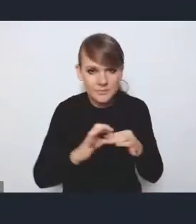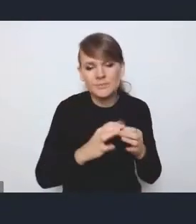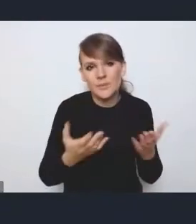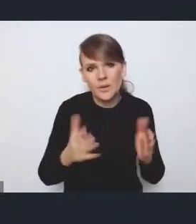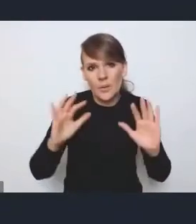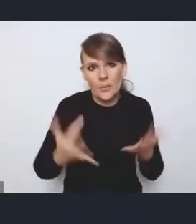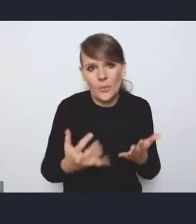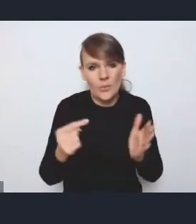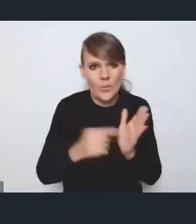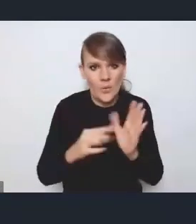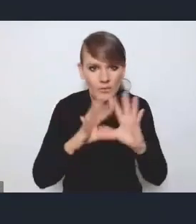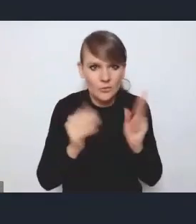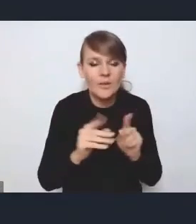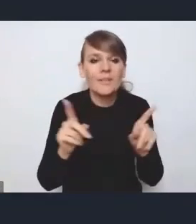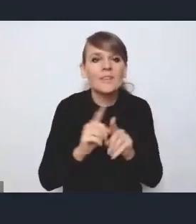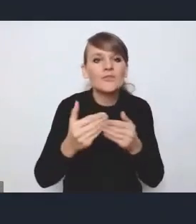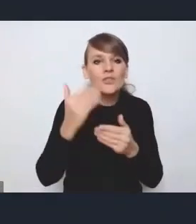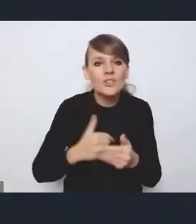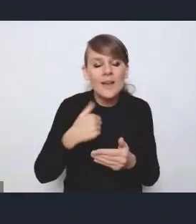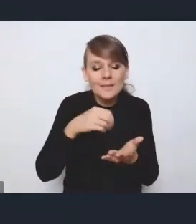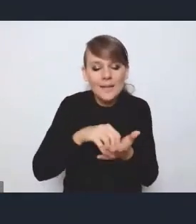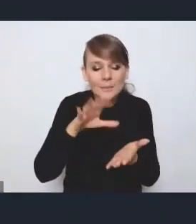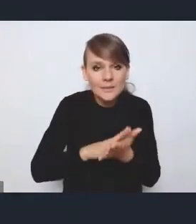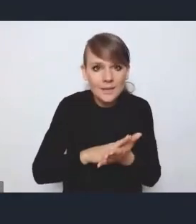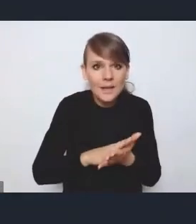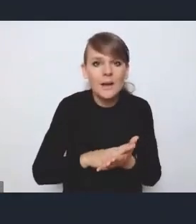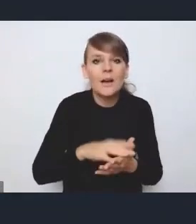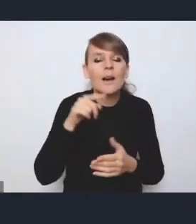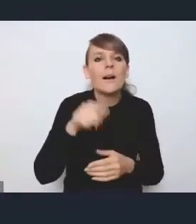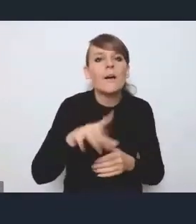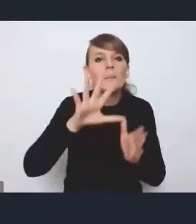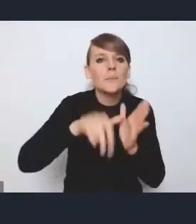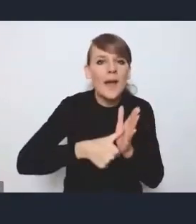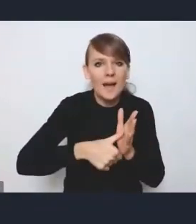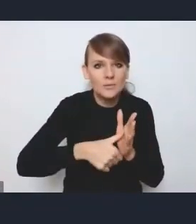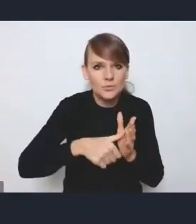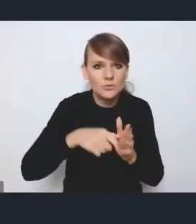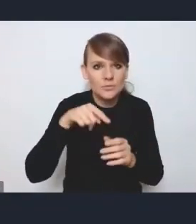Też tutaj sobie zapisałem wcześniej, że jeśli chodzi o strukturę miast, którą używamy tutaj w dokumencie,